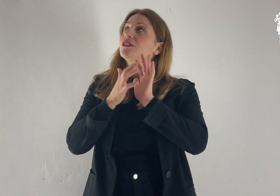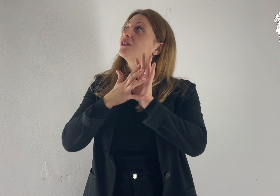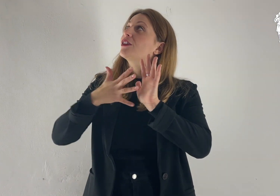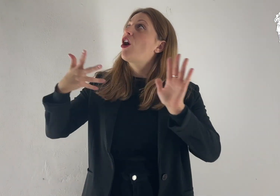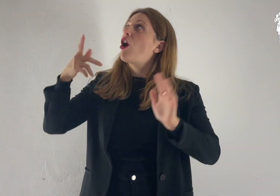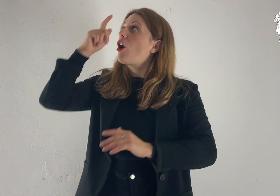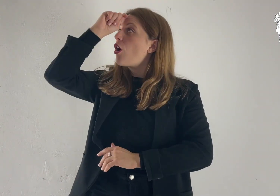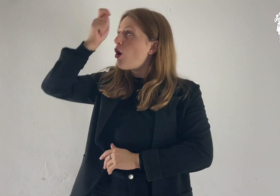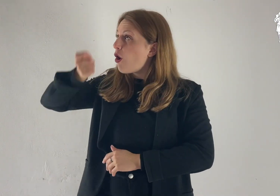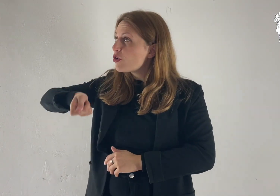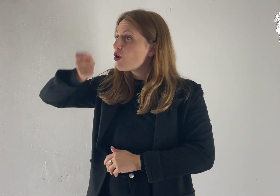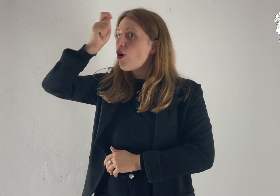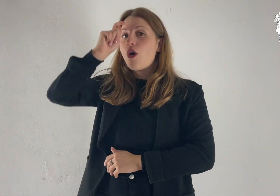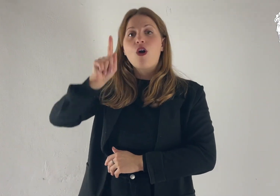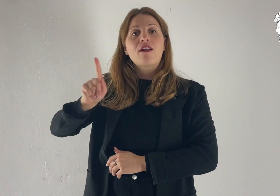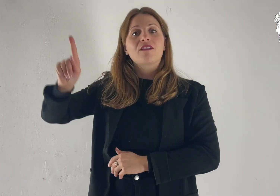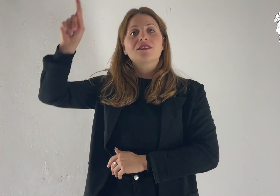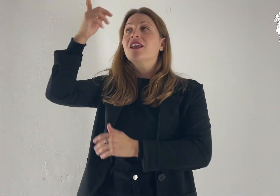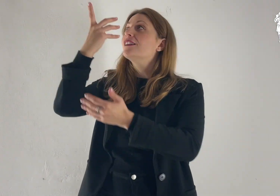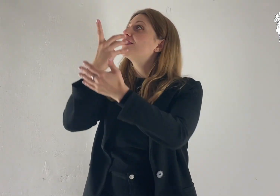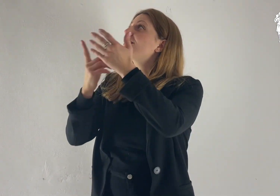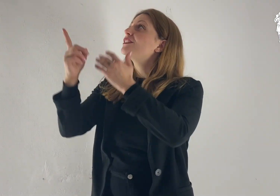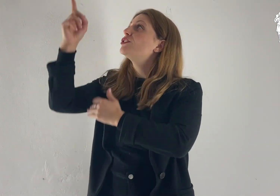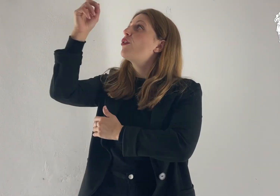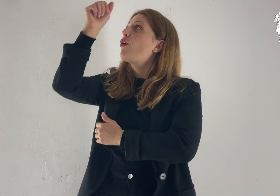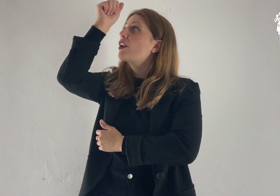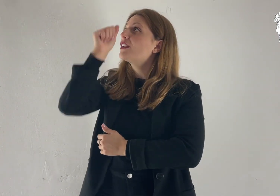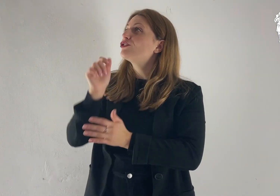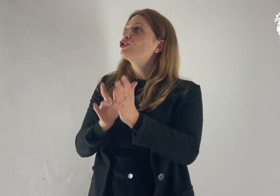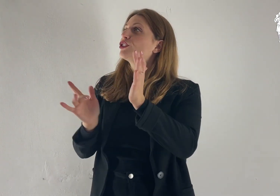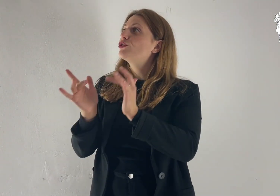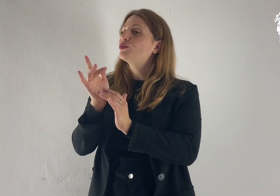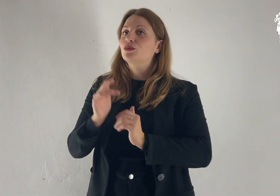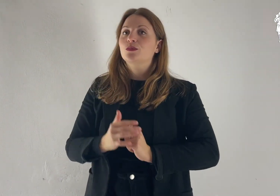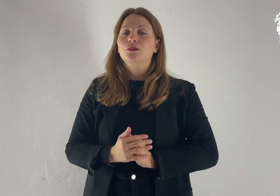Lode e onore a te, Signore Gesù!